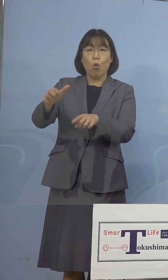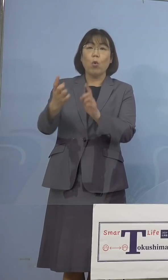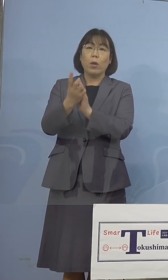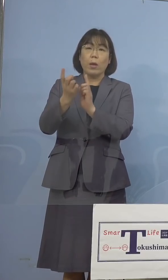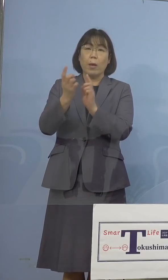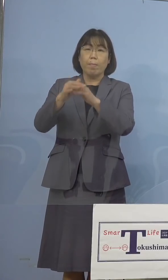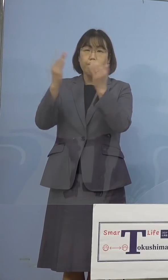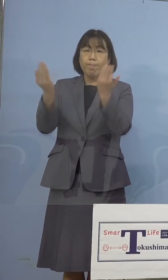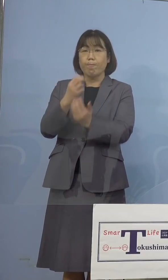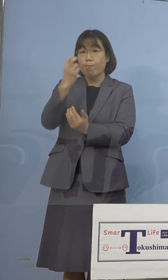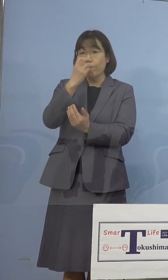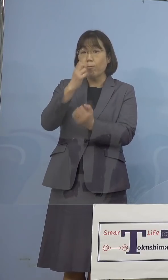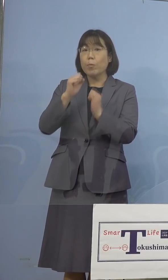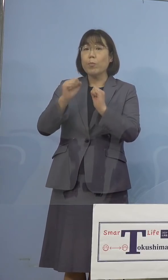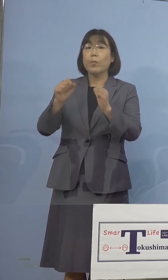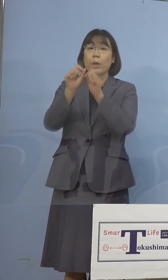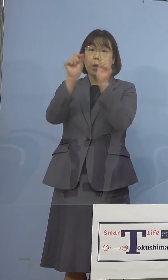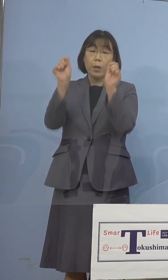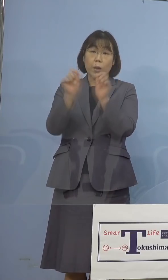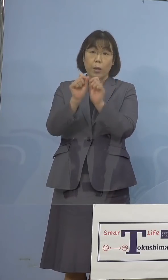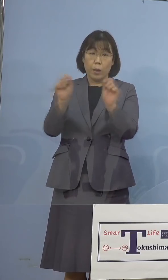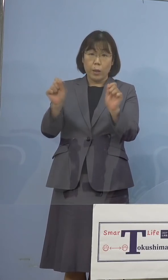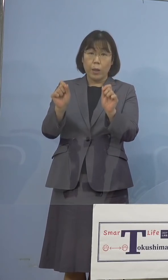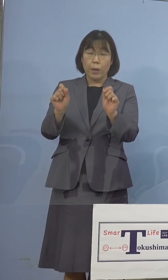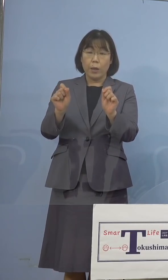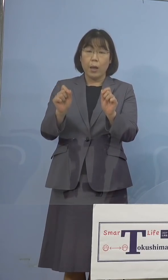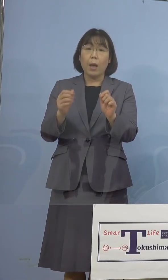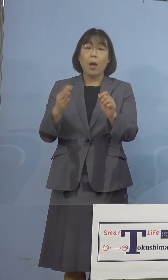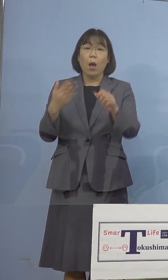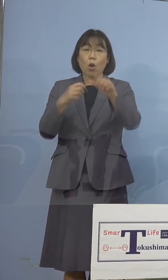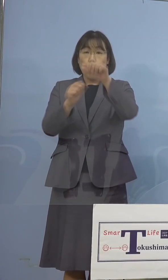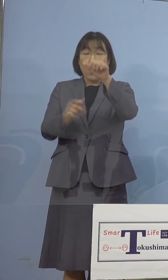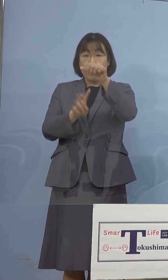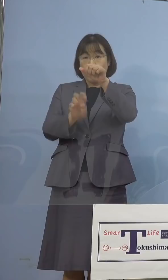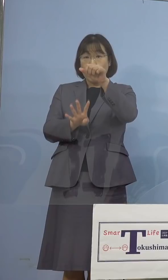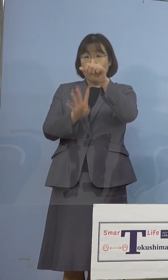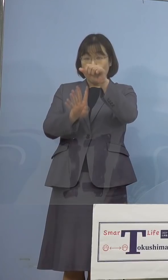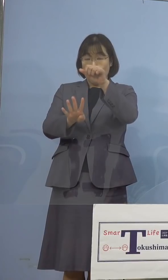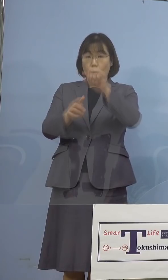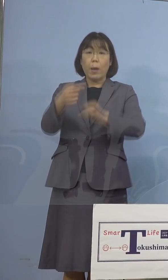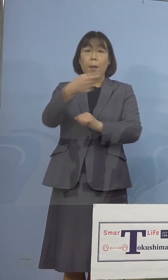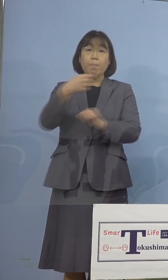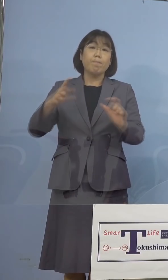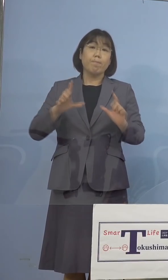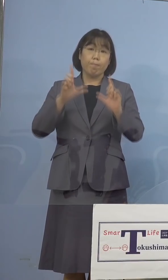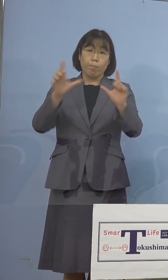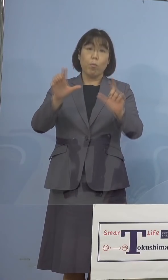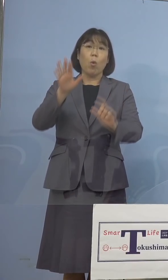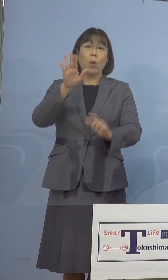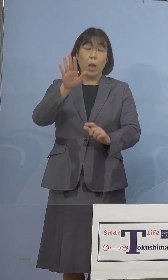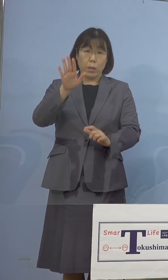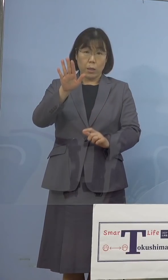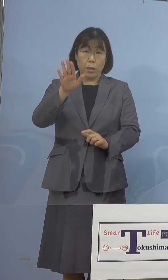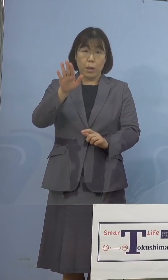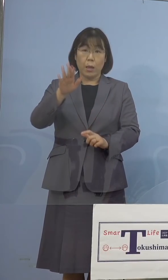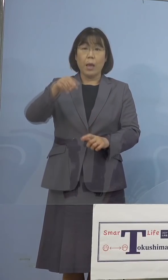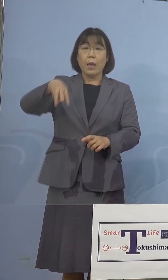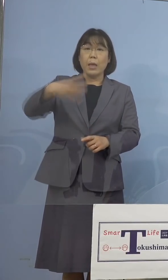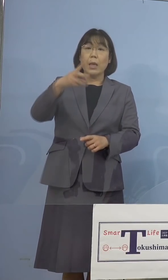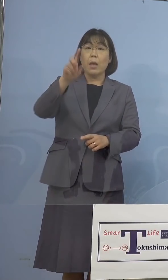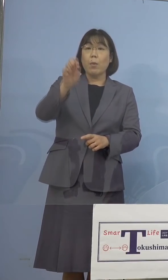行いましたところ、24日に陰性と 発表をさせていただいた、311名に加え